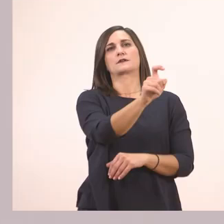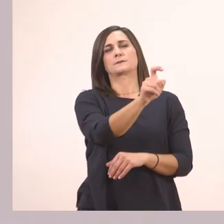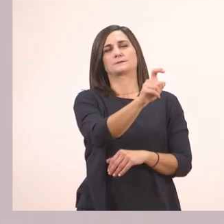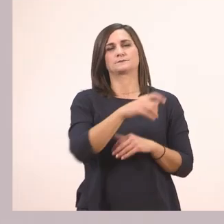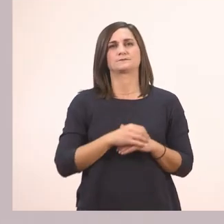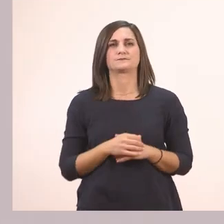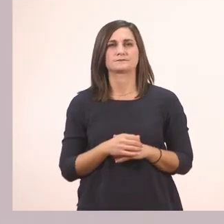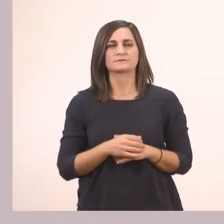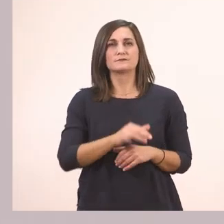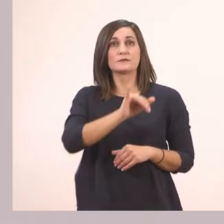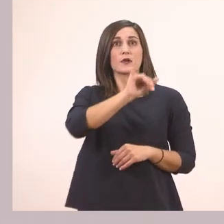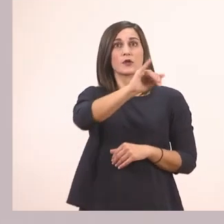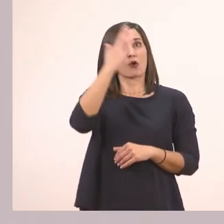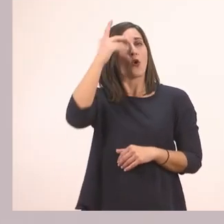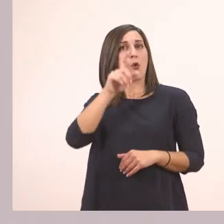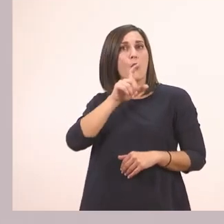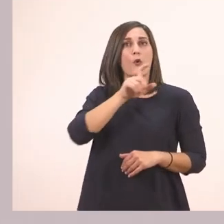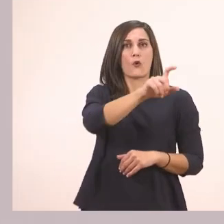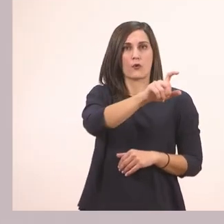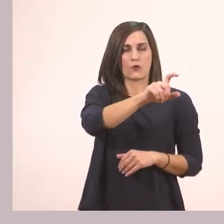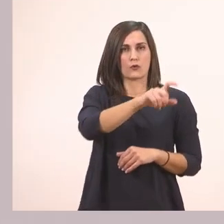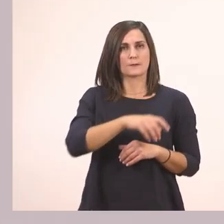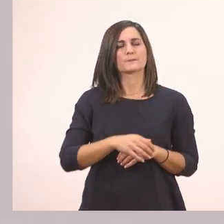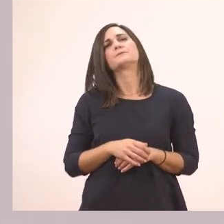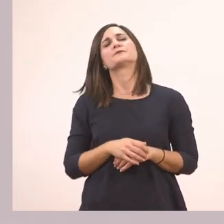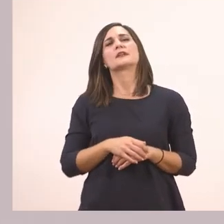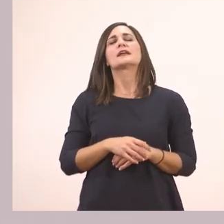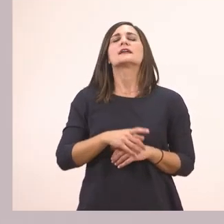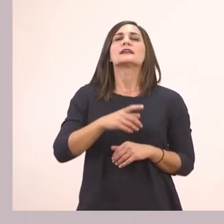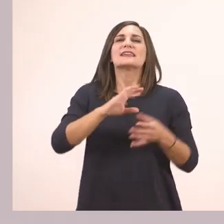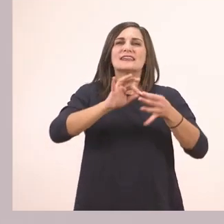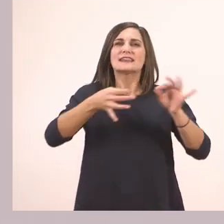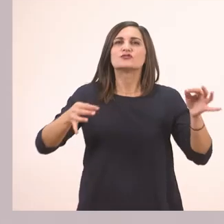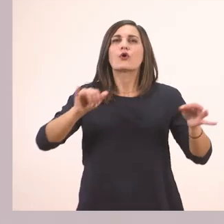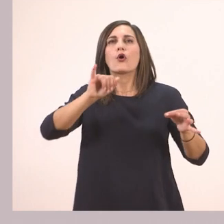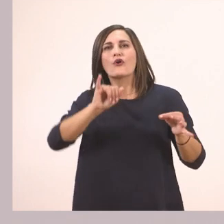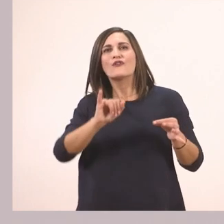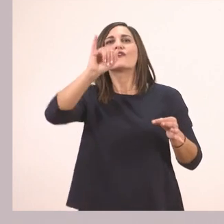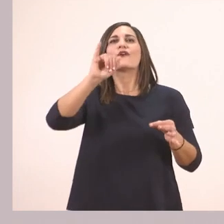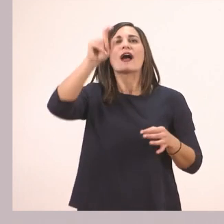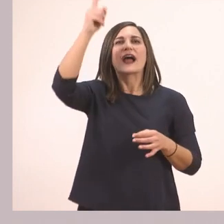Ιστορίες... Ιστορίες - το ί με τον τόνο που λείπει εδώ -